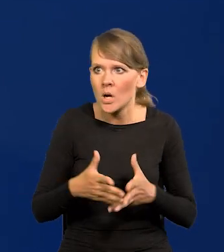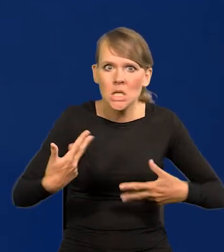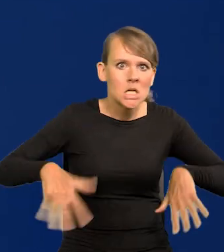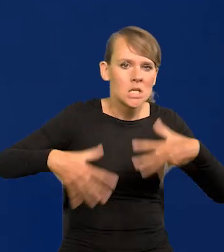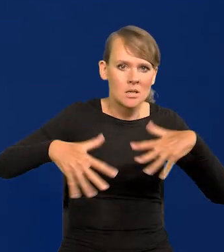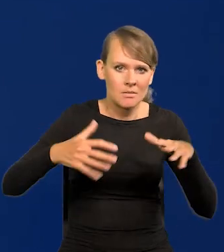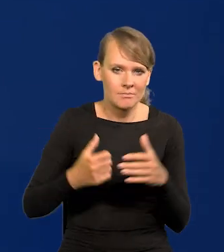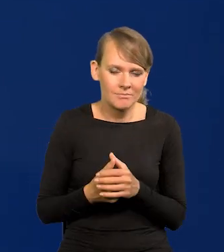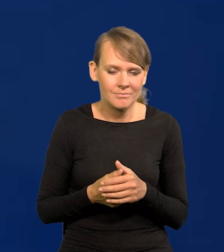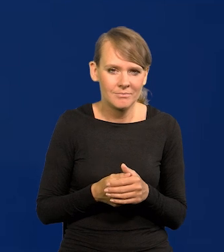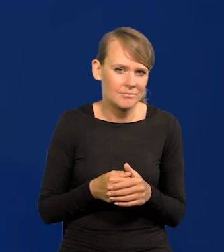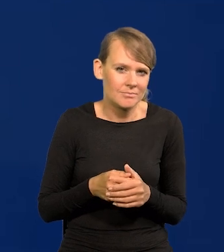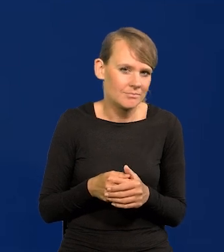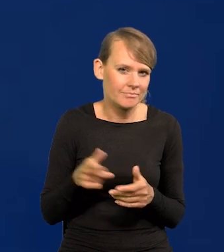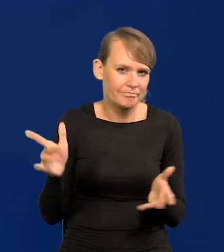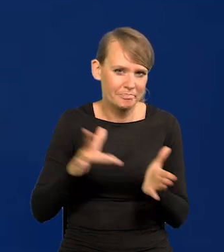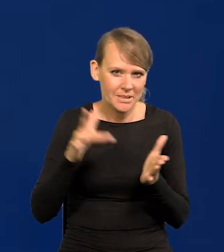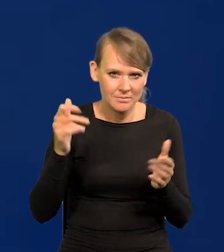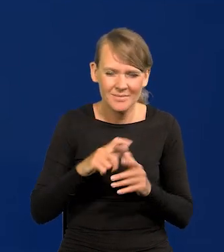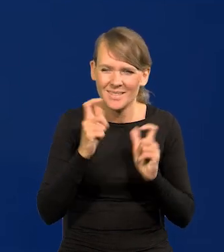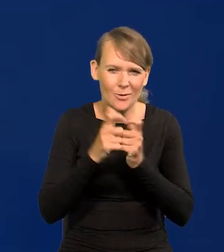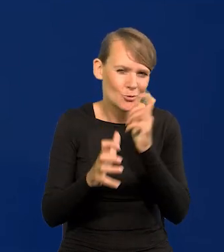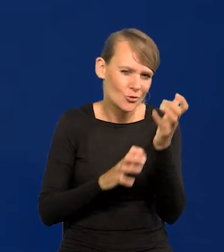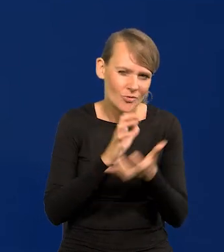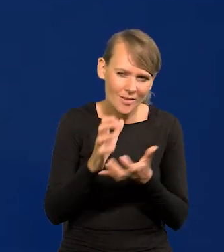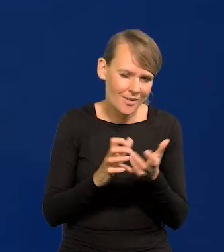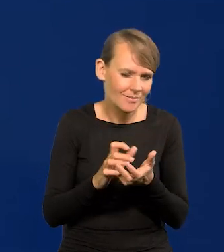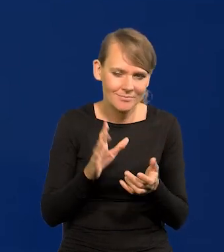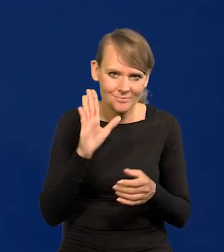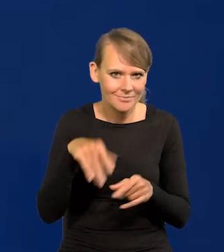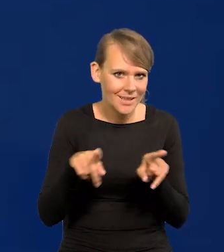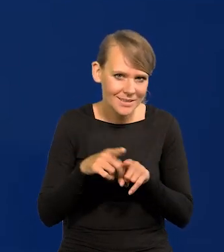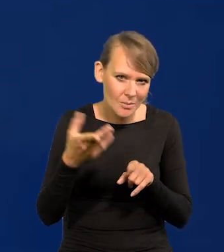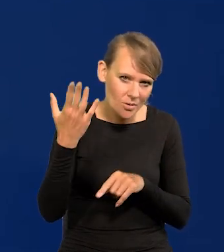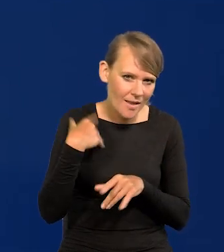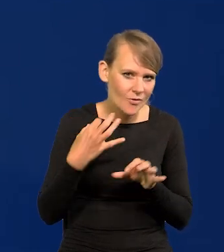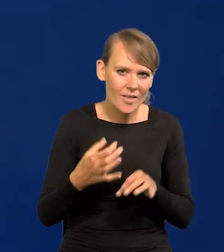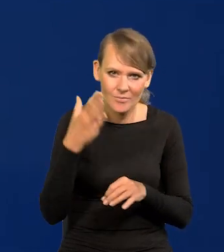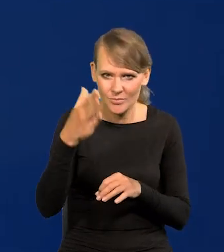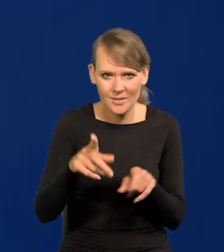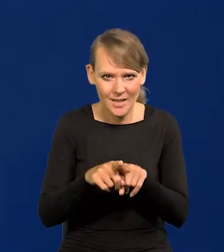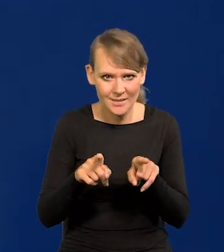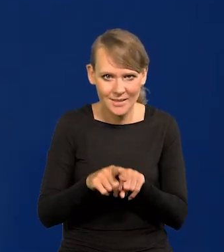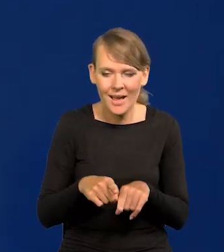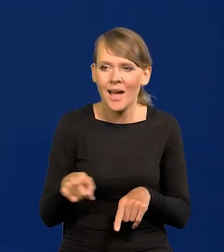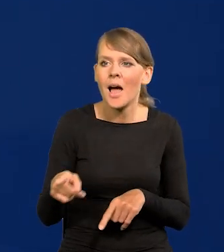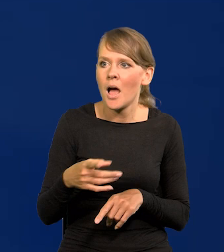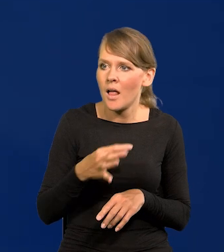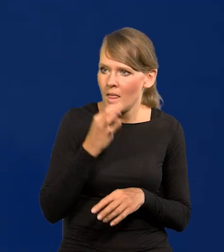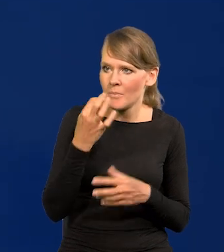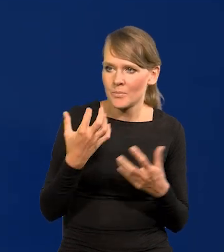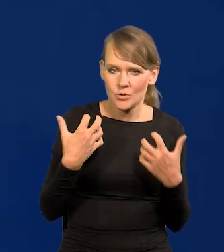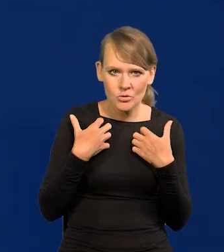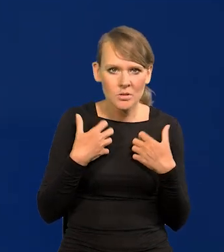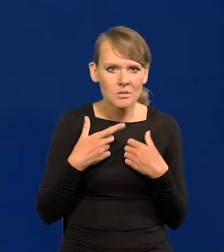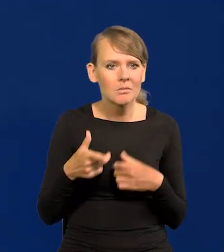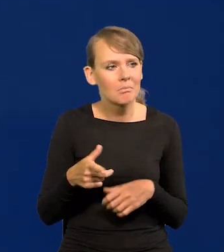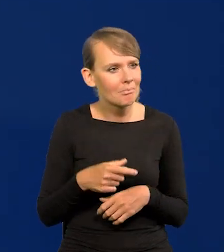Tak było na całym świecie, jest i będzie. Polacy łatwo połknęli tę poprawę warunków życia, ale cały czas patrzą,